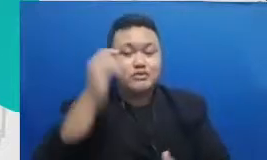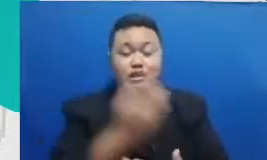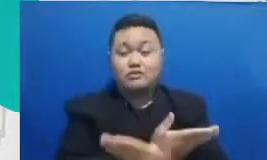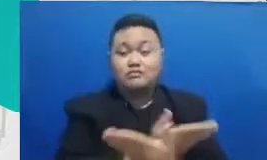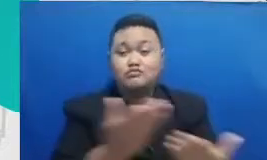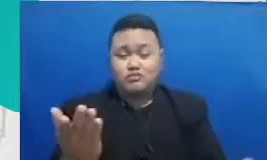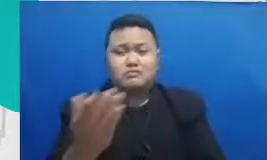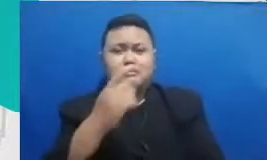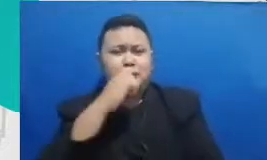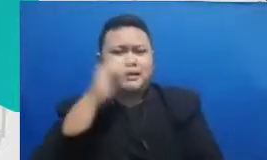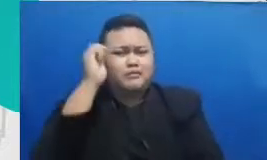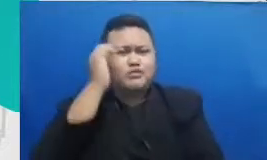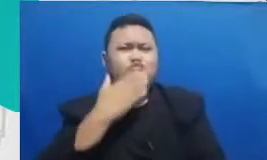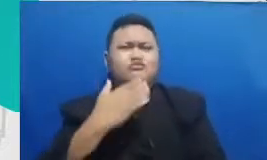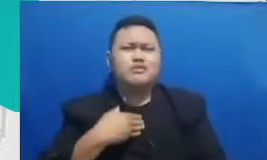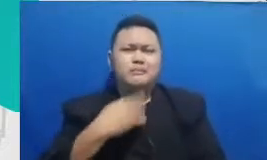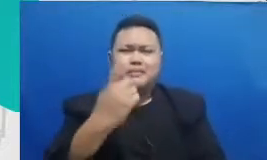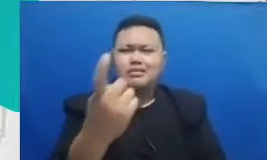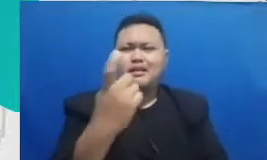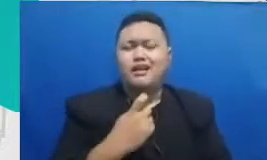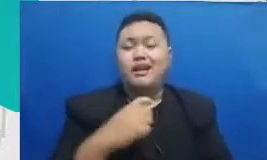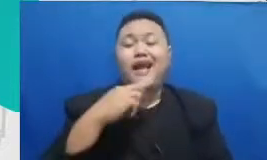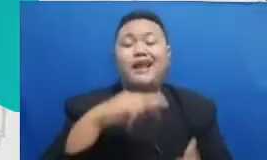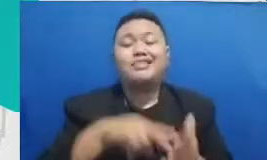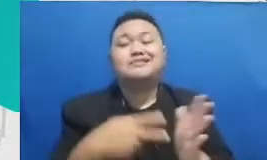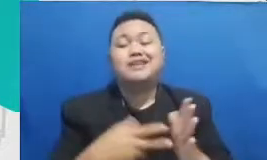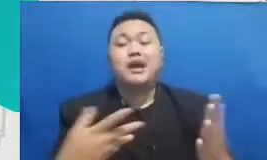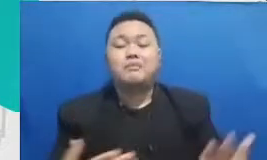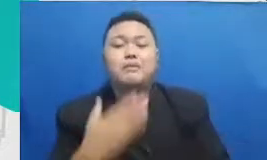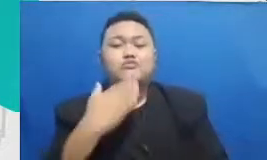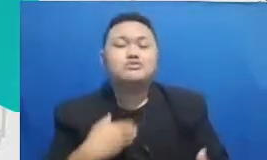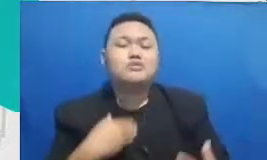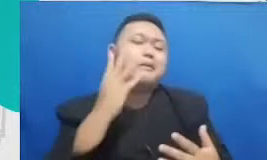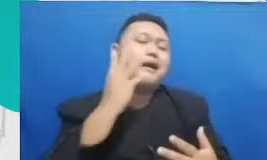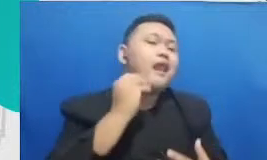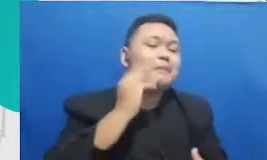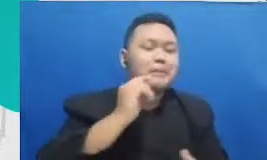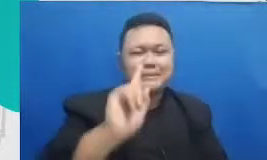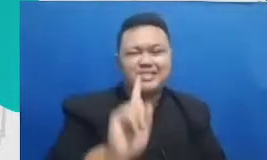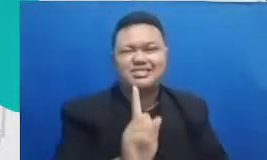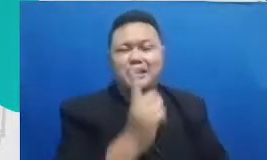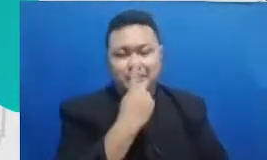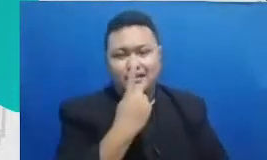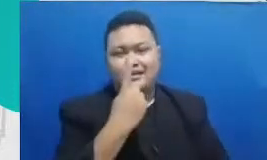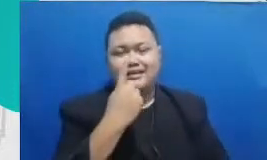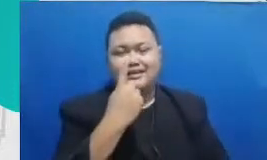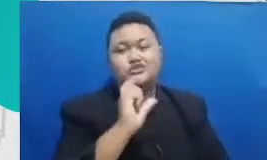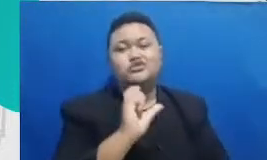Dedi bu sudah punya pengalaman seperti mereka di fase awal di fase pertengahan Pekerjaan ibu saya